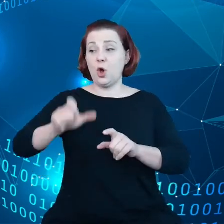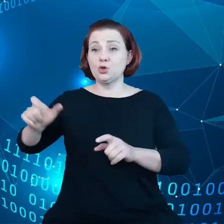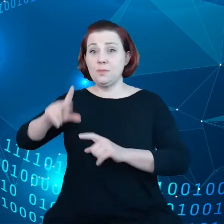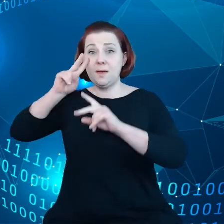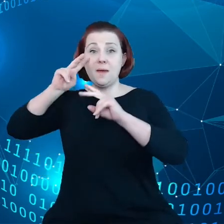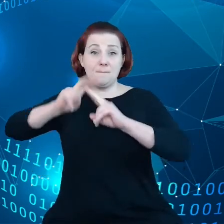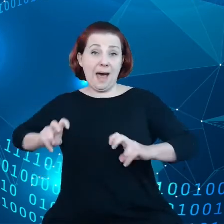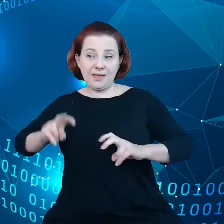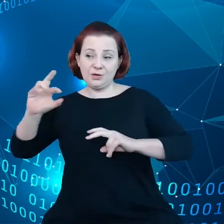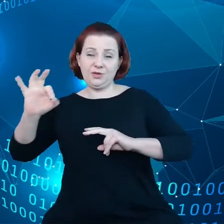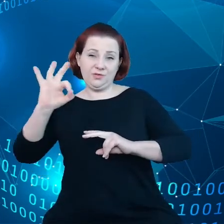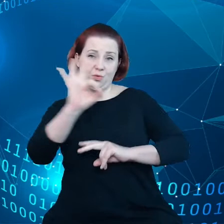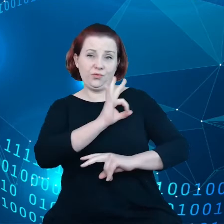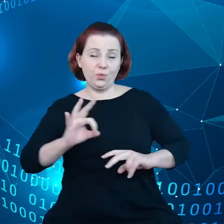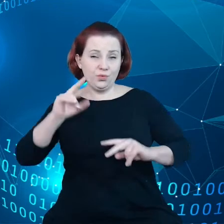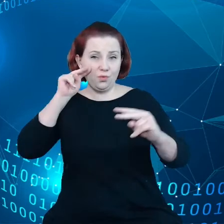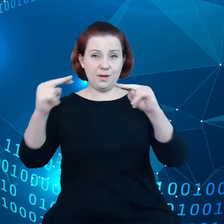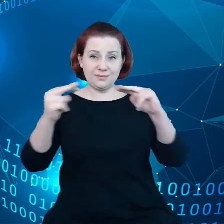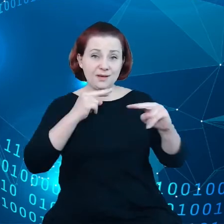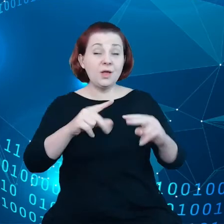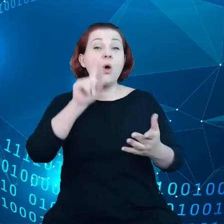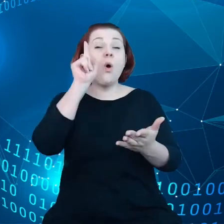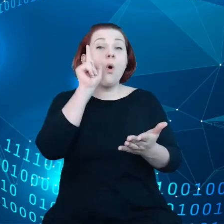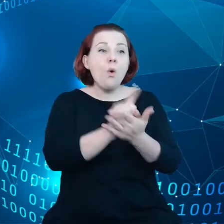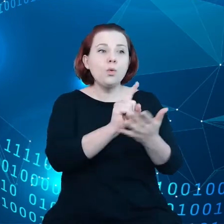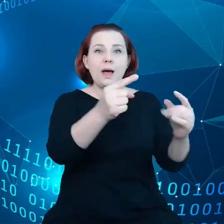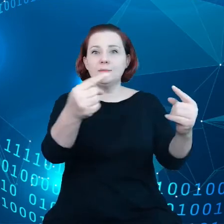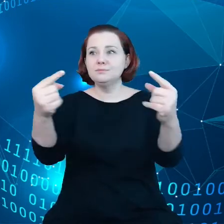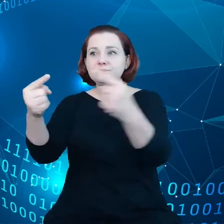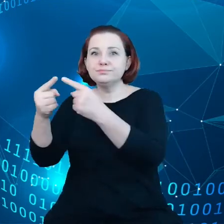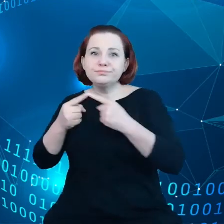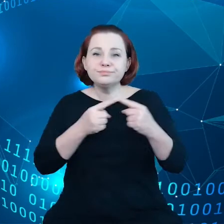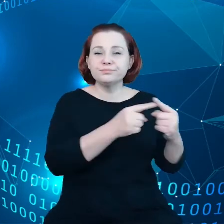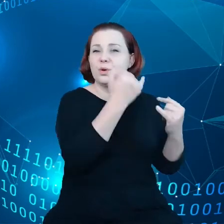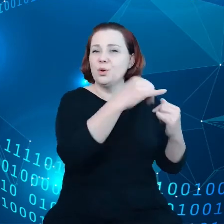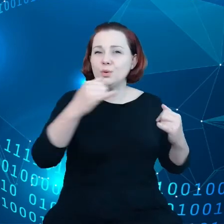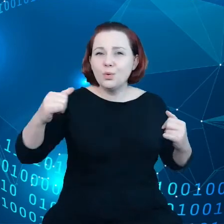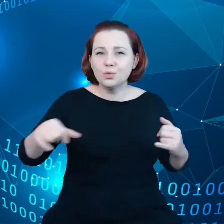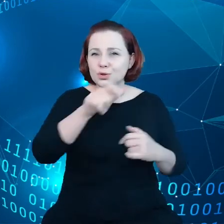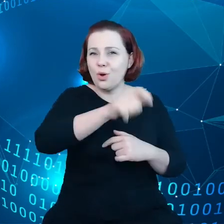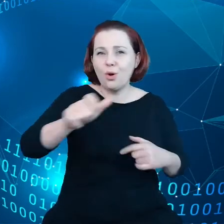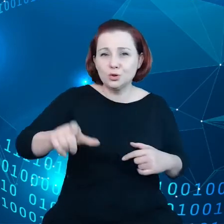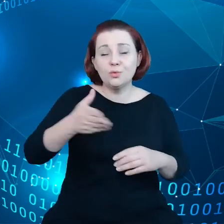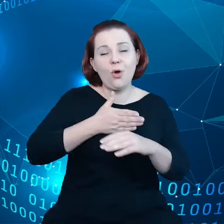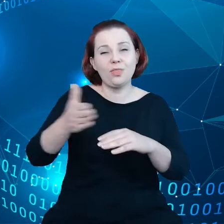Więc uda nam się pogodzić potrzeby tych poszczególnych interesariuszy i o tym również będę mówił w dalszej części mojej prezentacji.